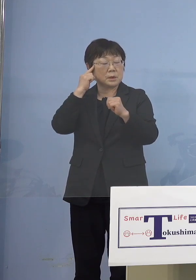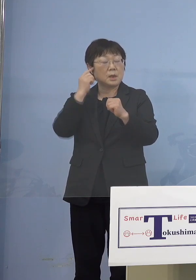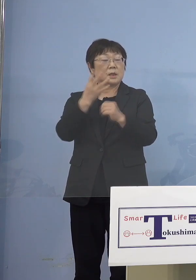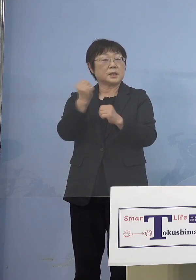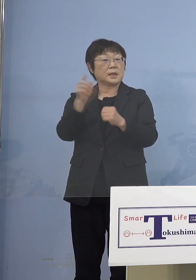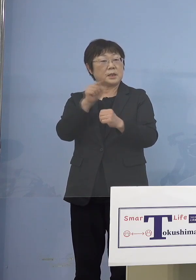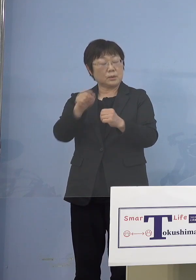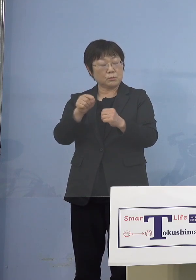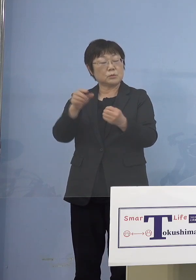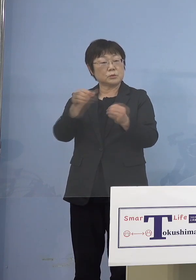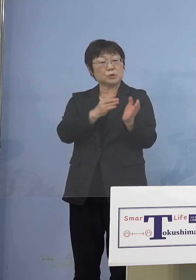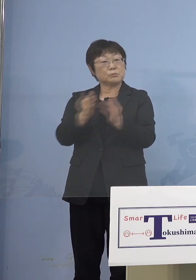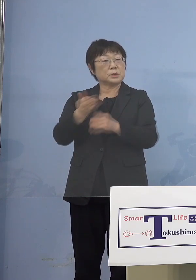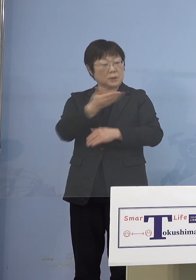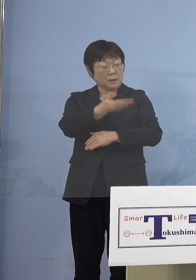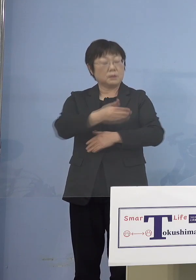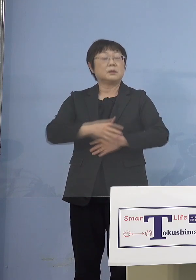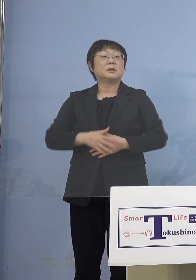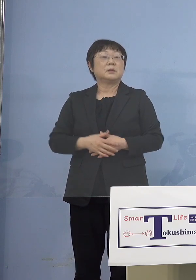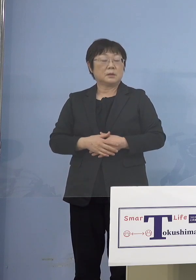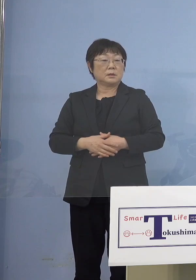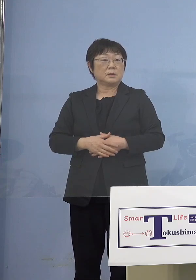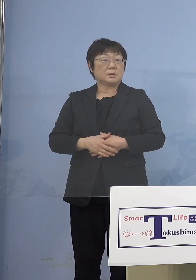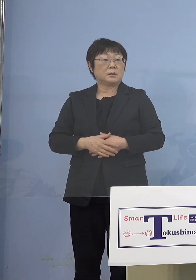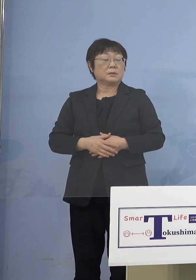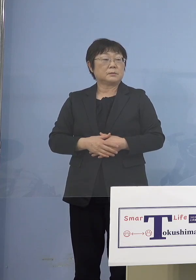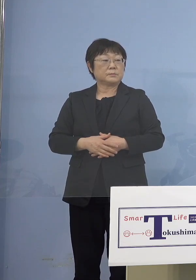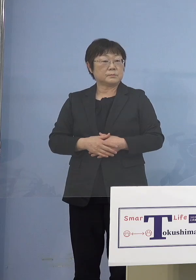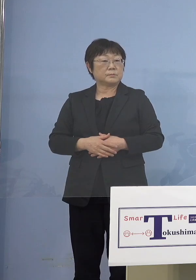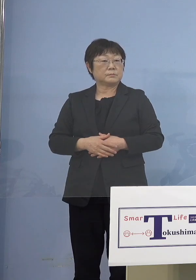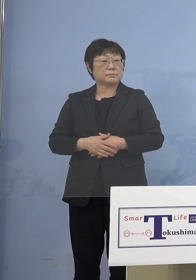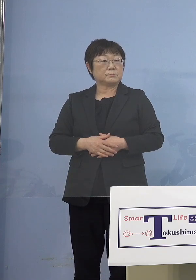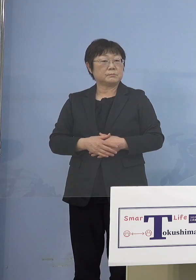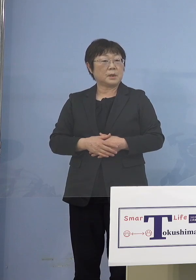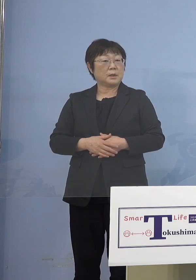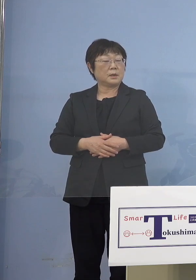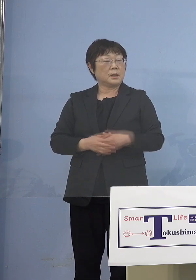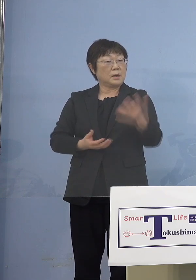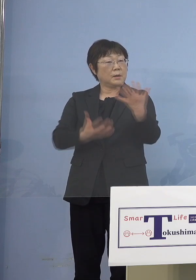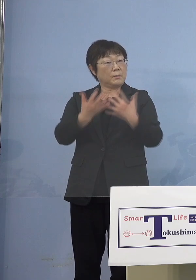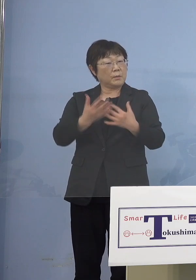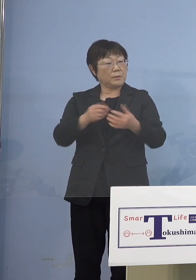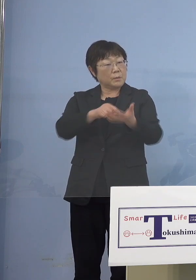（知事） それは今、申し上げたような形で まずどのくらいきていただくか